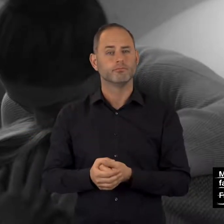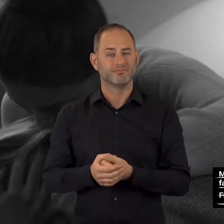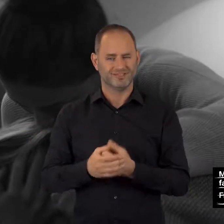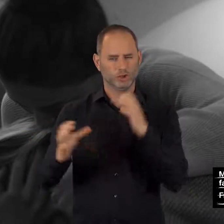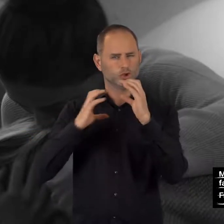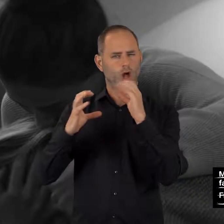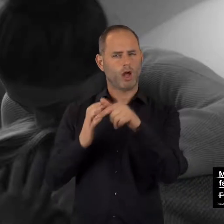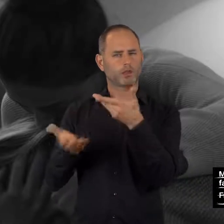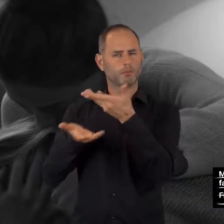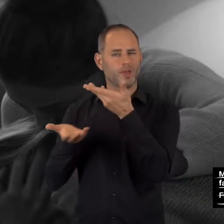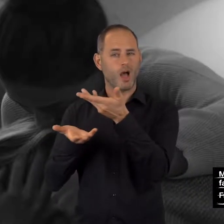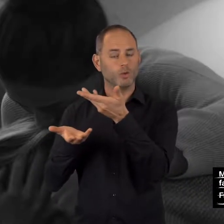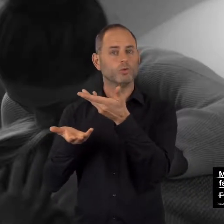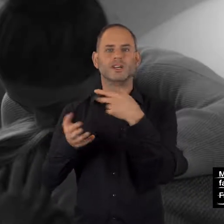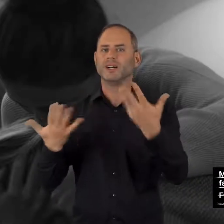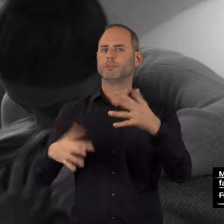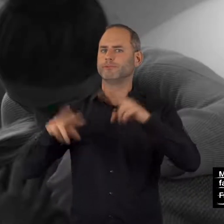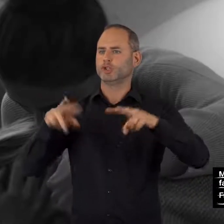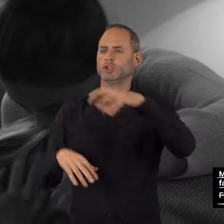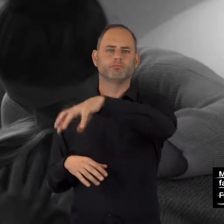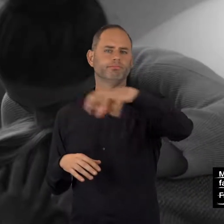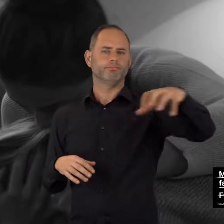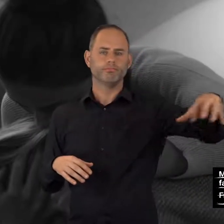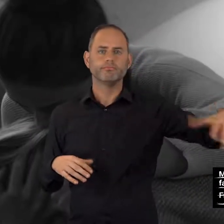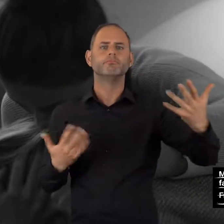Chatberatung gibt es bei diesen Institutionen: